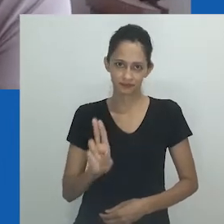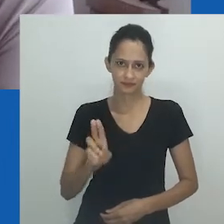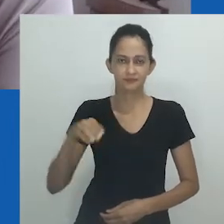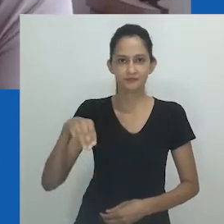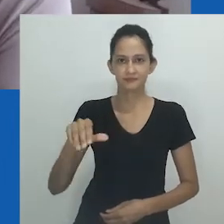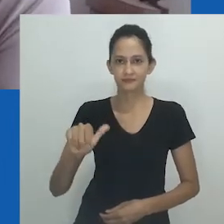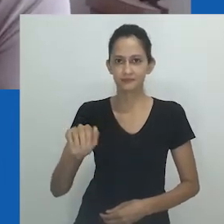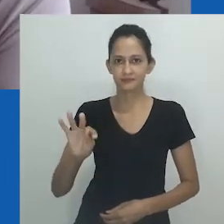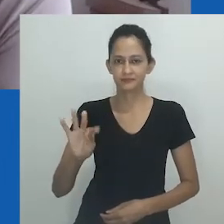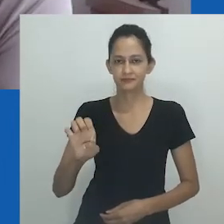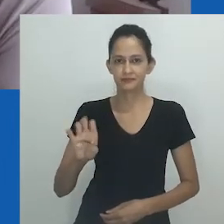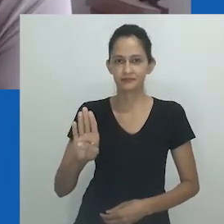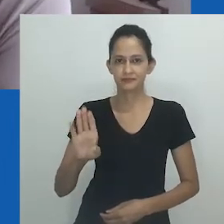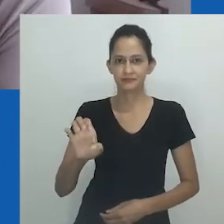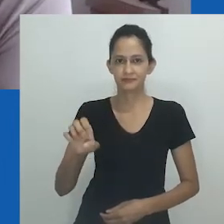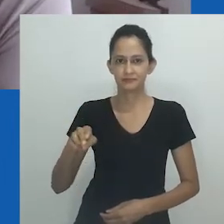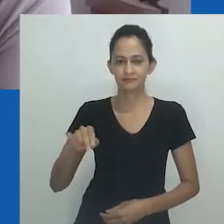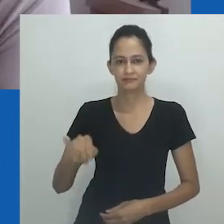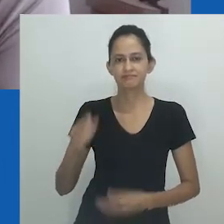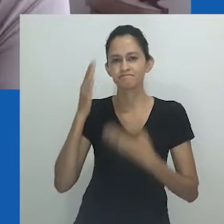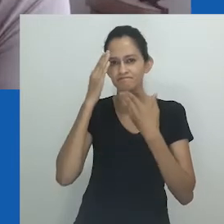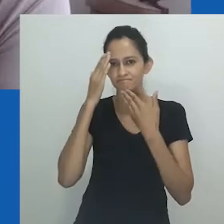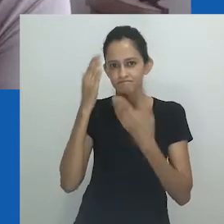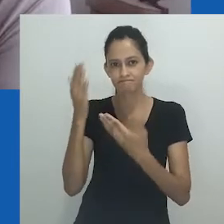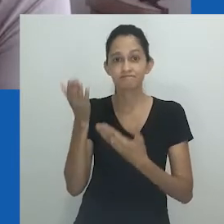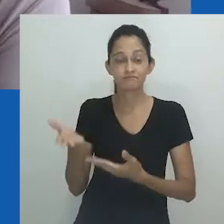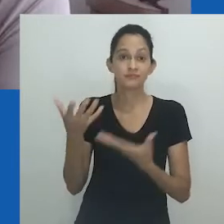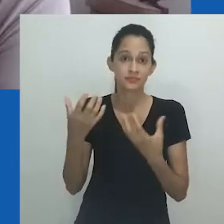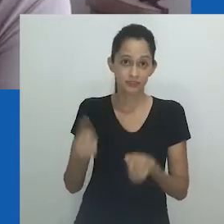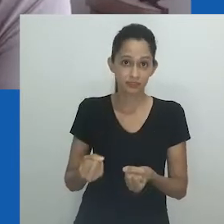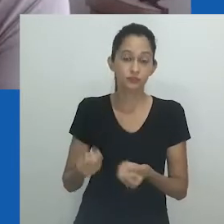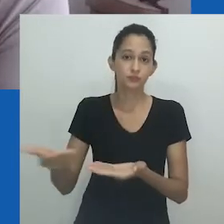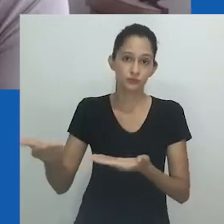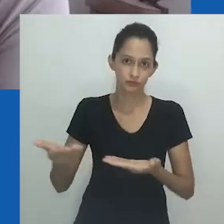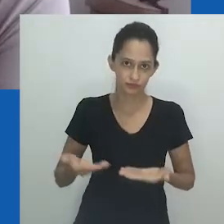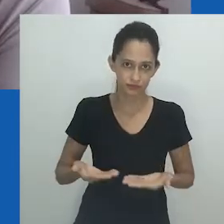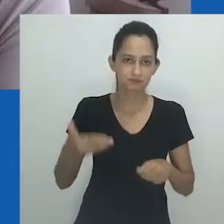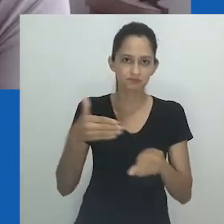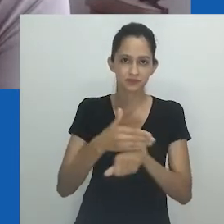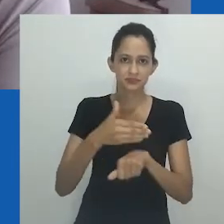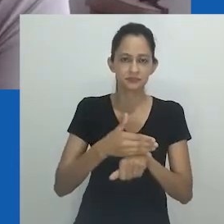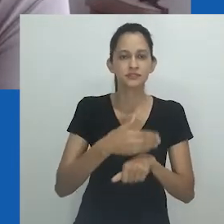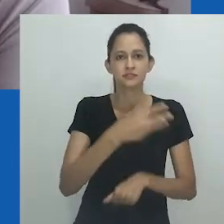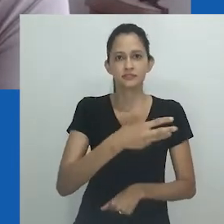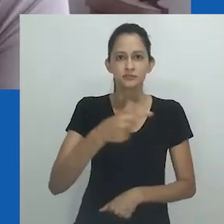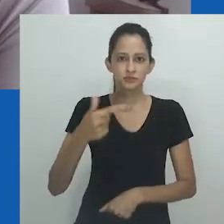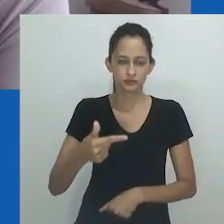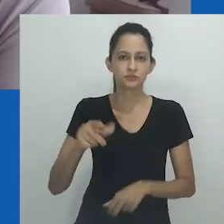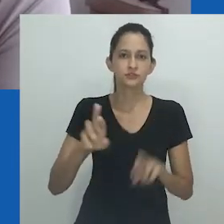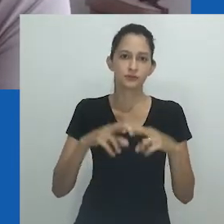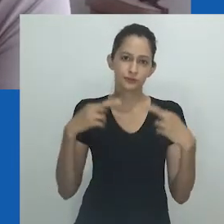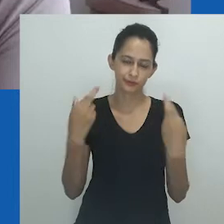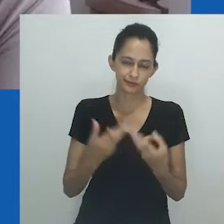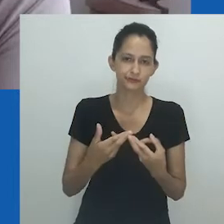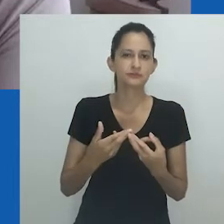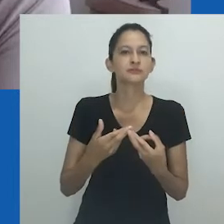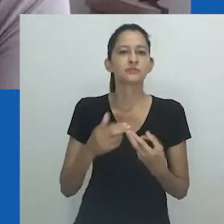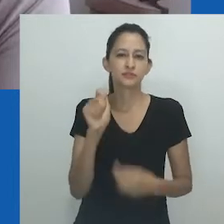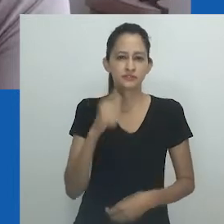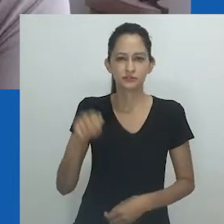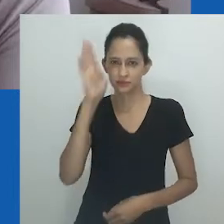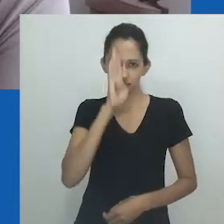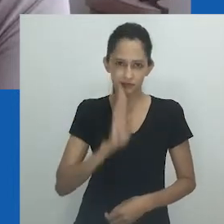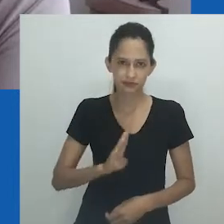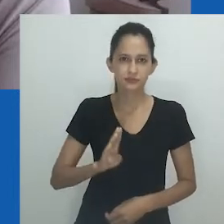A quem agradeço imensamente ter aceitado nosso convite para participar da 32º Reunião da Associação Brasileira de Antropologia